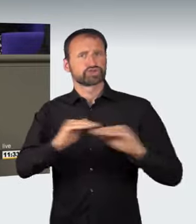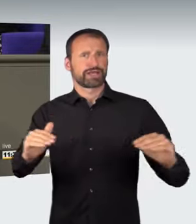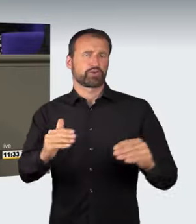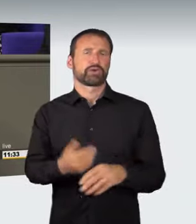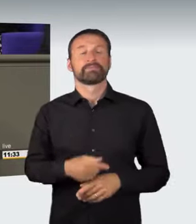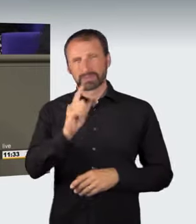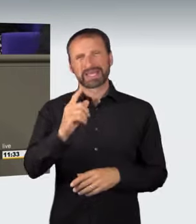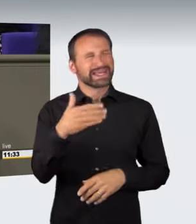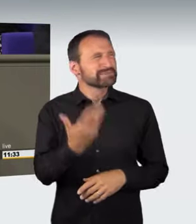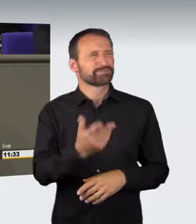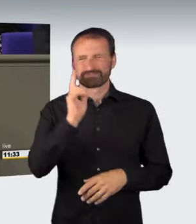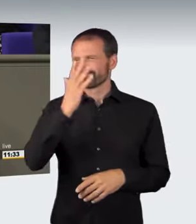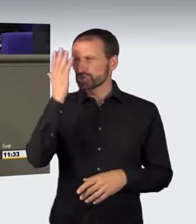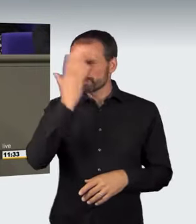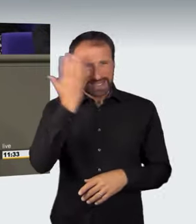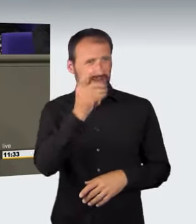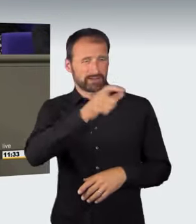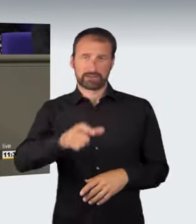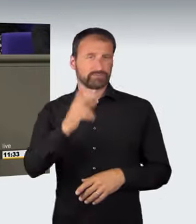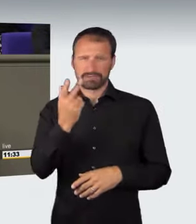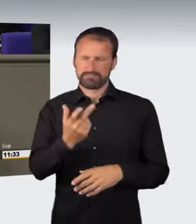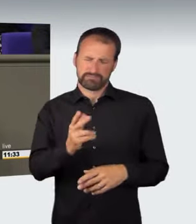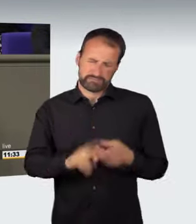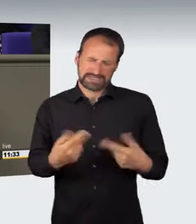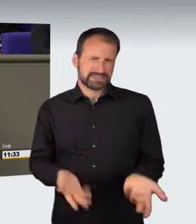Illegale Autorennen stehen derzeit insbesondere durch den spektakulären Fall